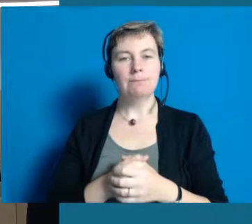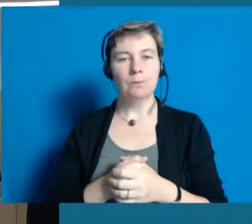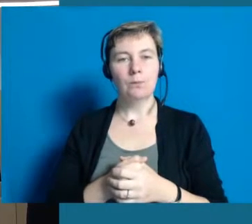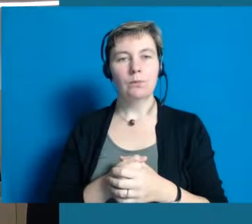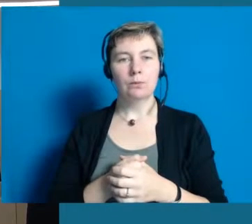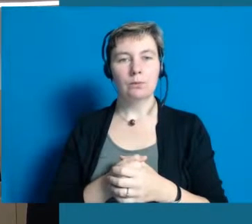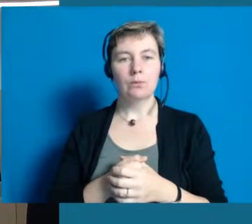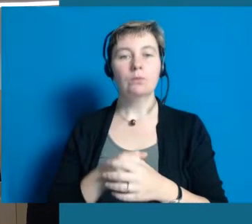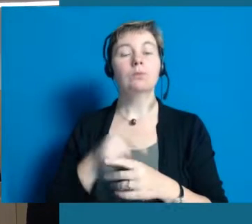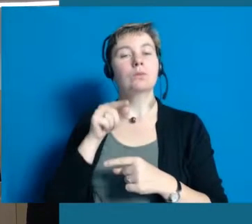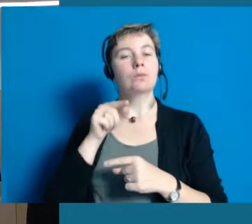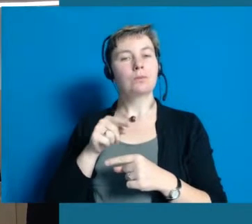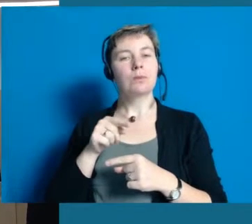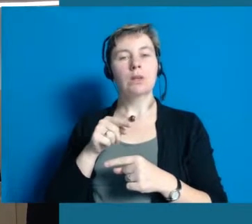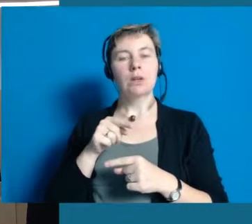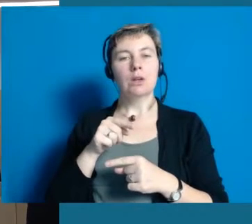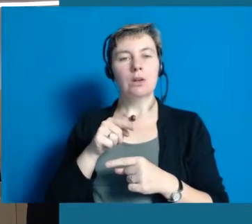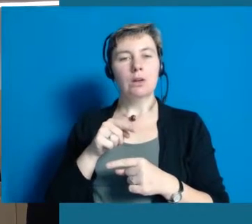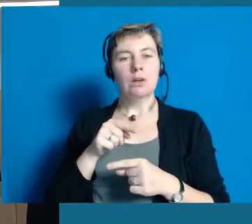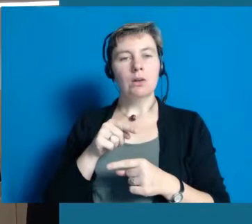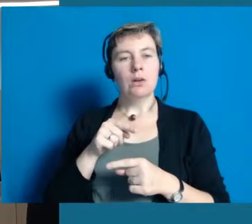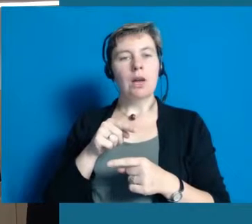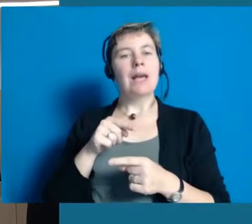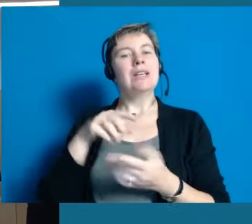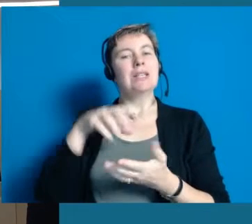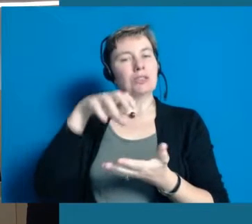Die Kommune ist allerdings, und das ist wirklich unsere beste Überzeugung,